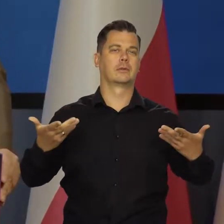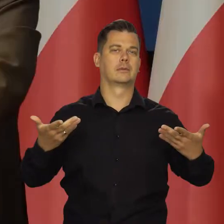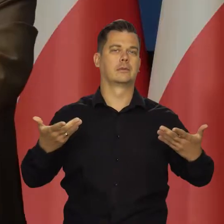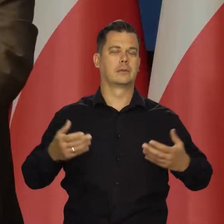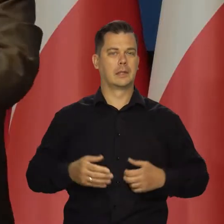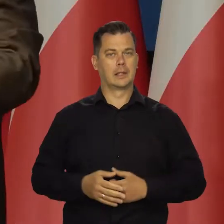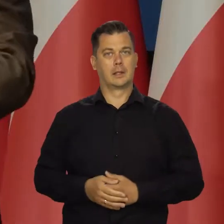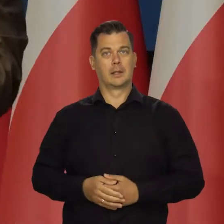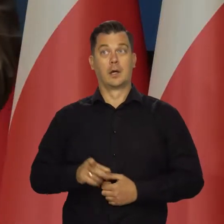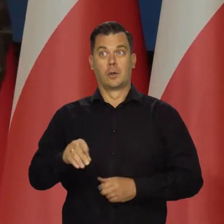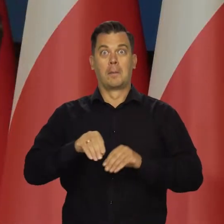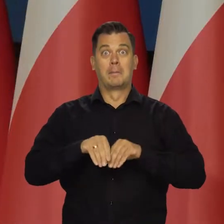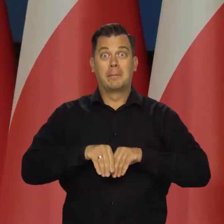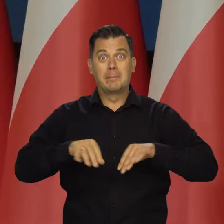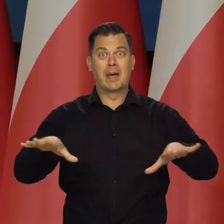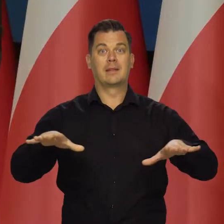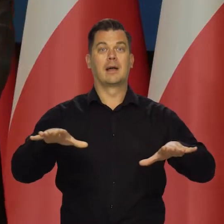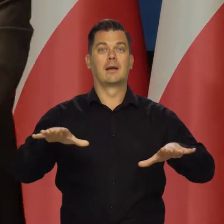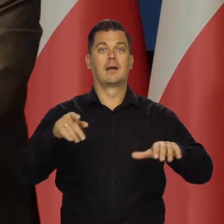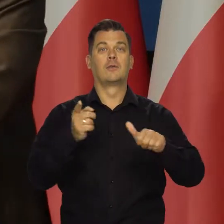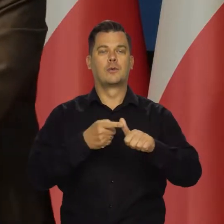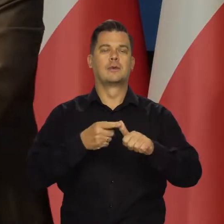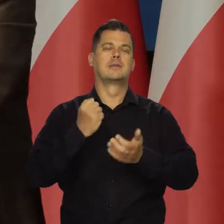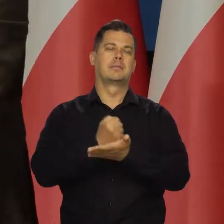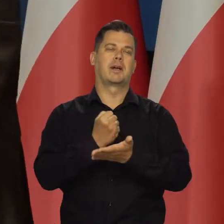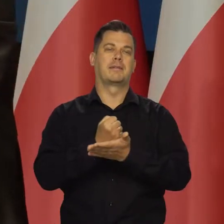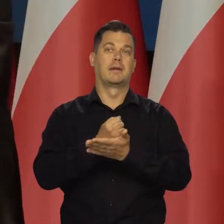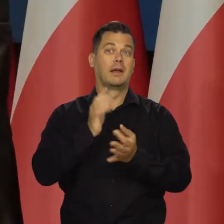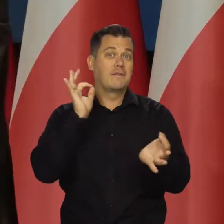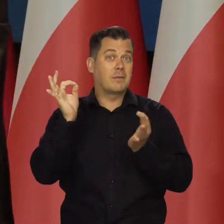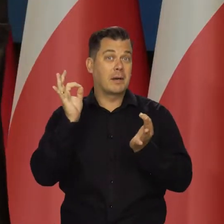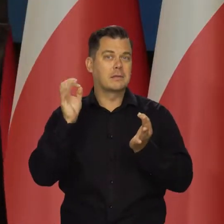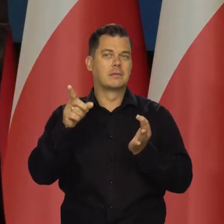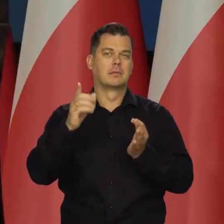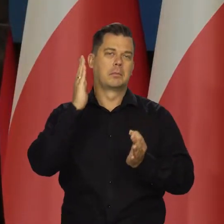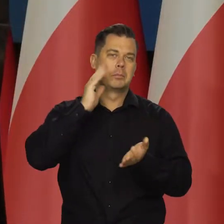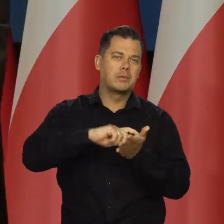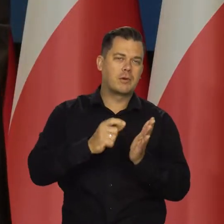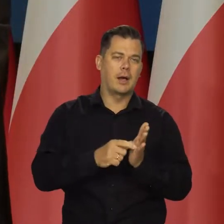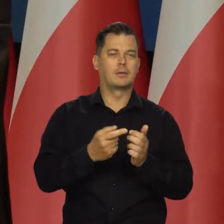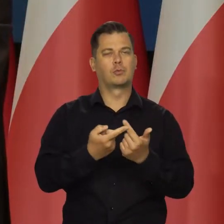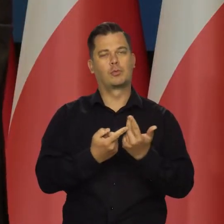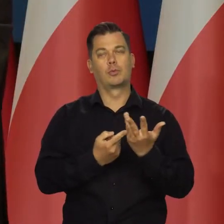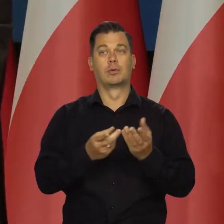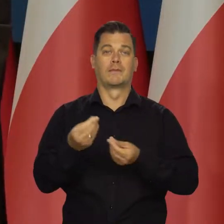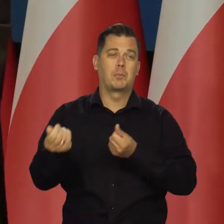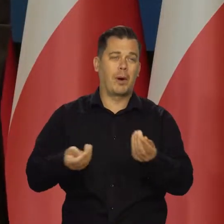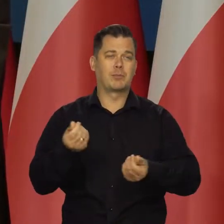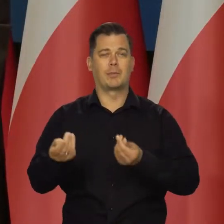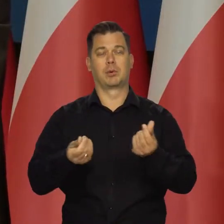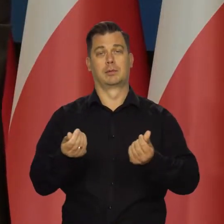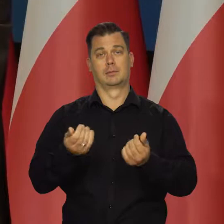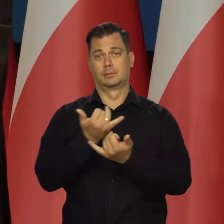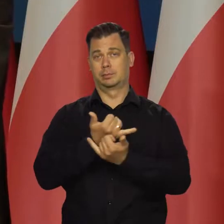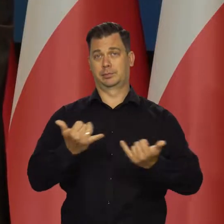No i te media podstawowe związane z mieszkaniem. Mimo tego, że mamy bardzo dobrą sytuację,